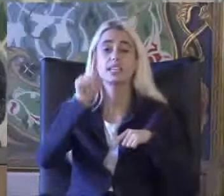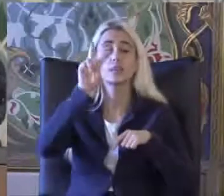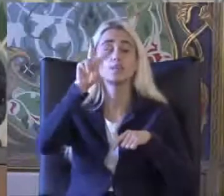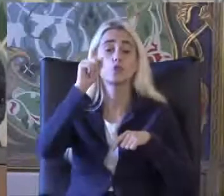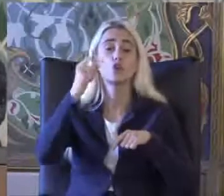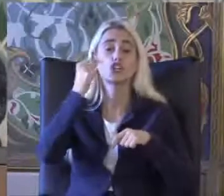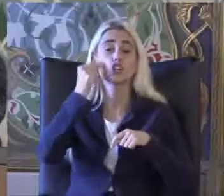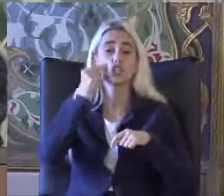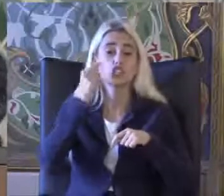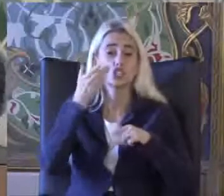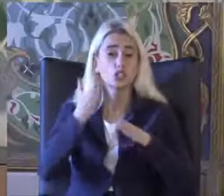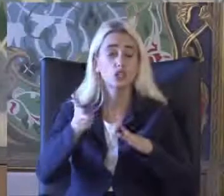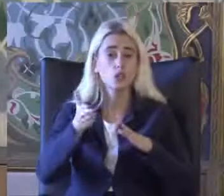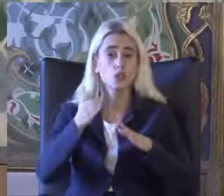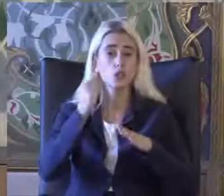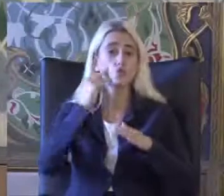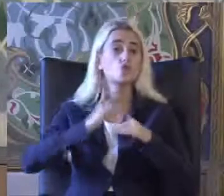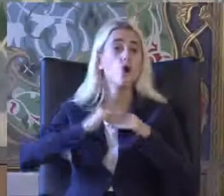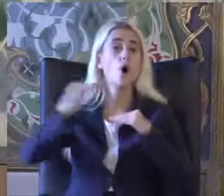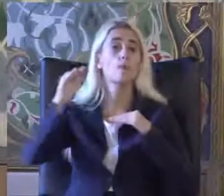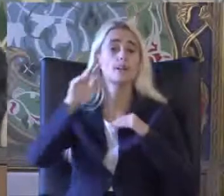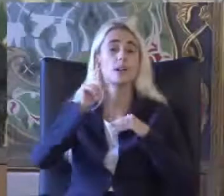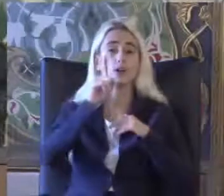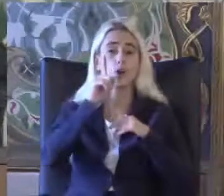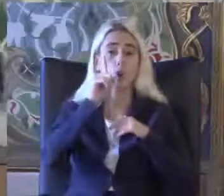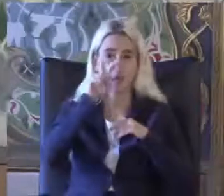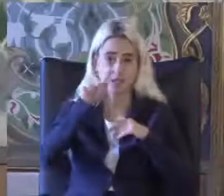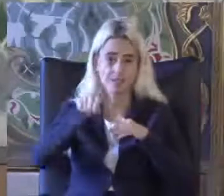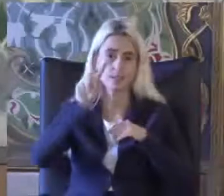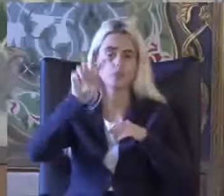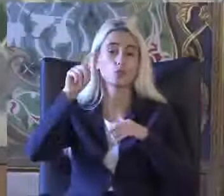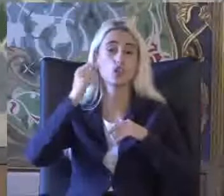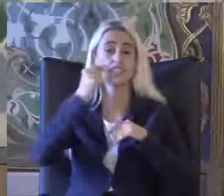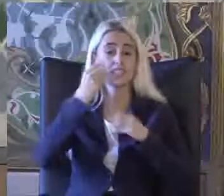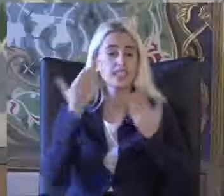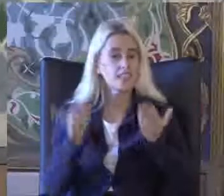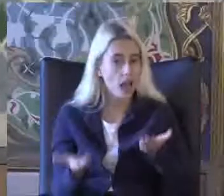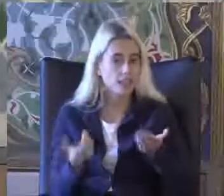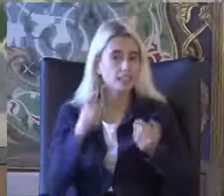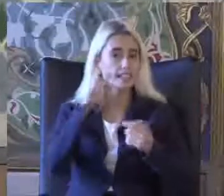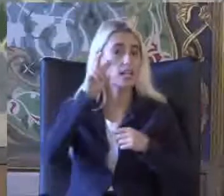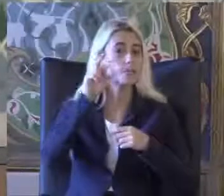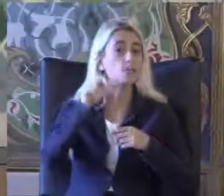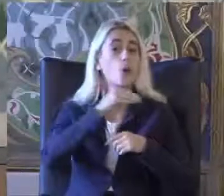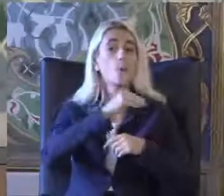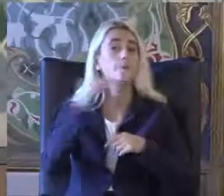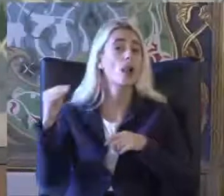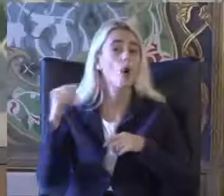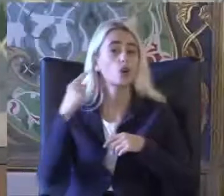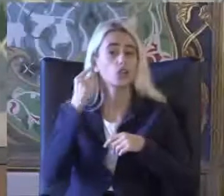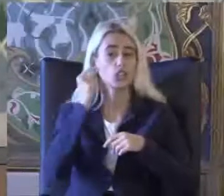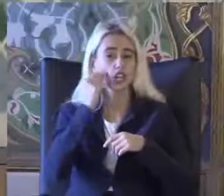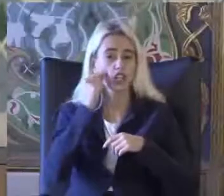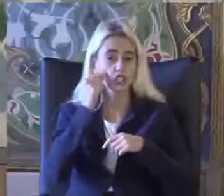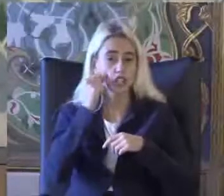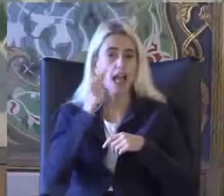Işine toplumun yüzde 12.20 9'unu Yani 8 buçuk milyon kişinin Engelli olduğunu